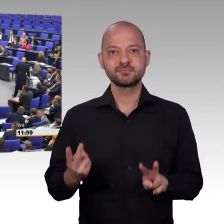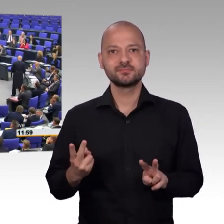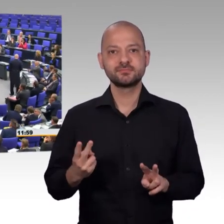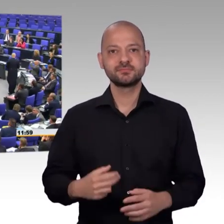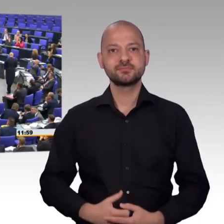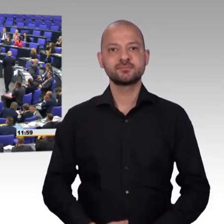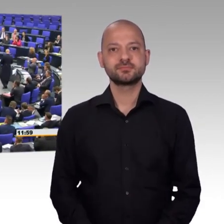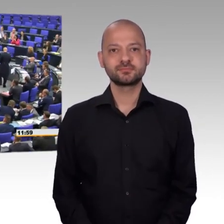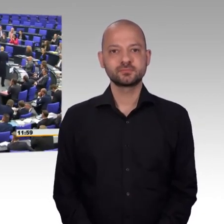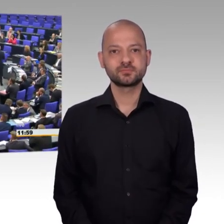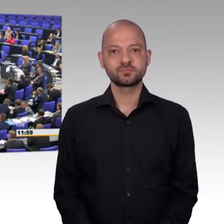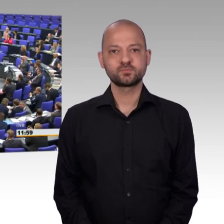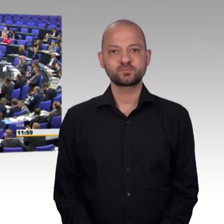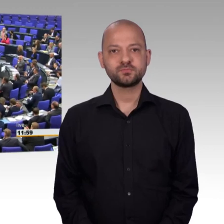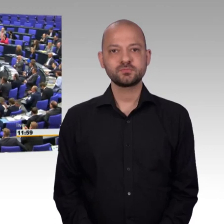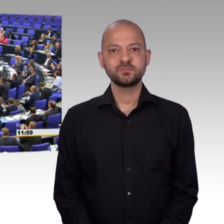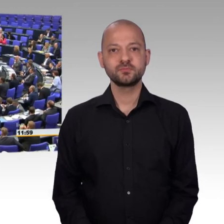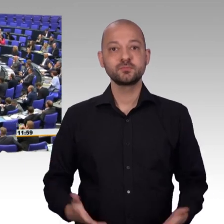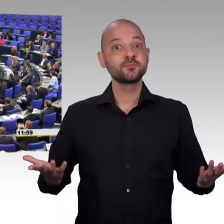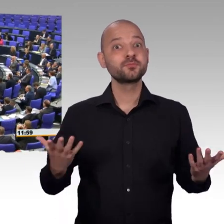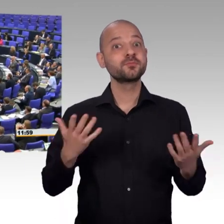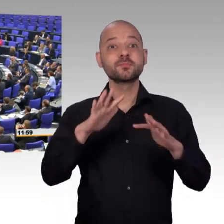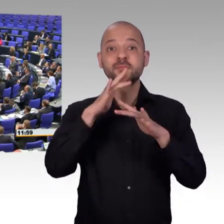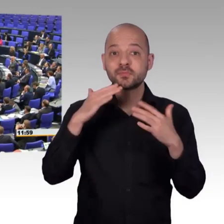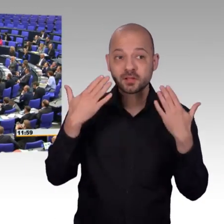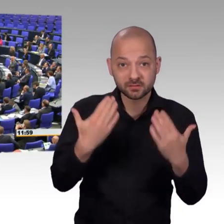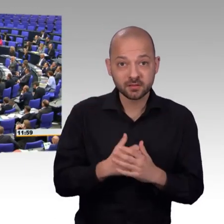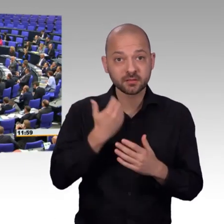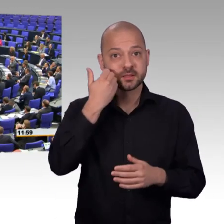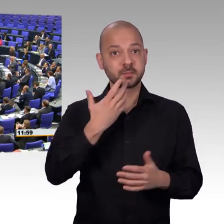Aufklärung sorgen. Während hier die Backen aufgeblasen werden,